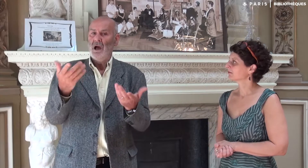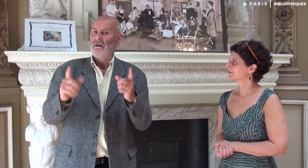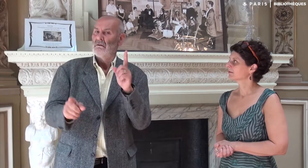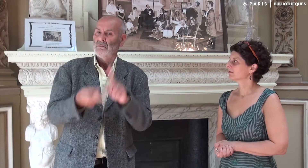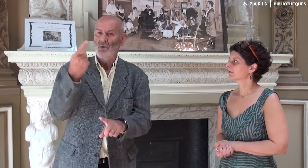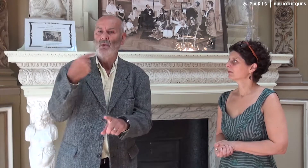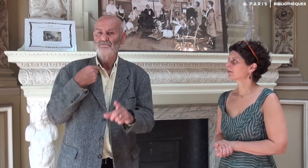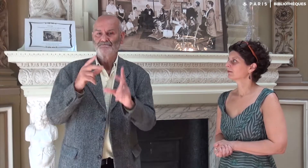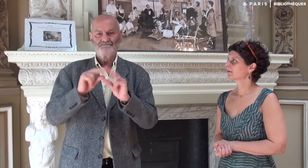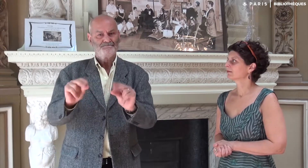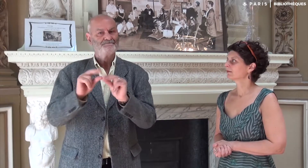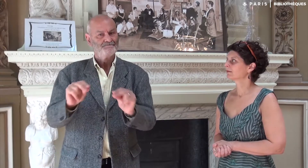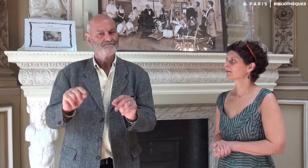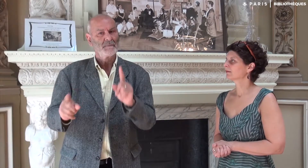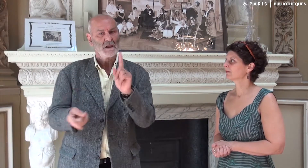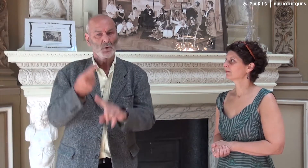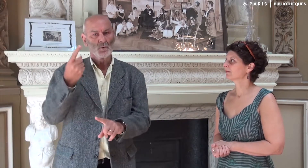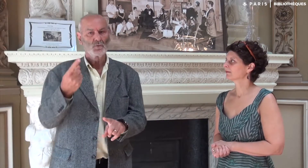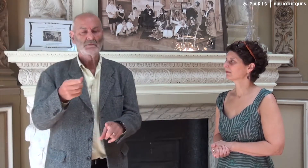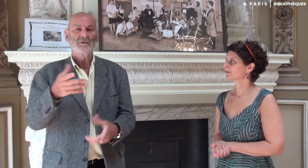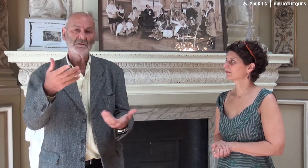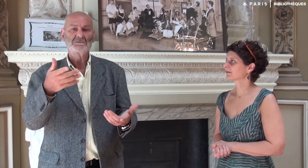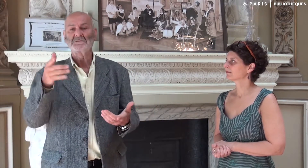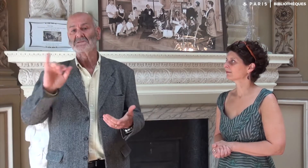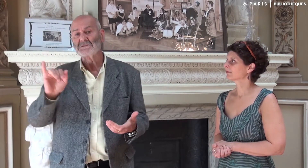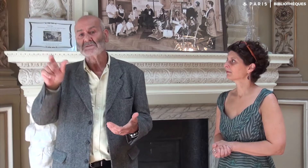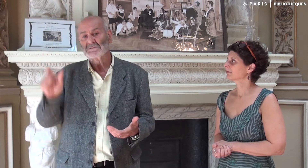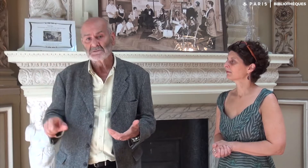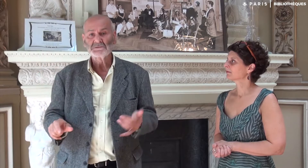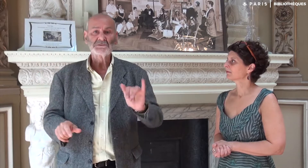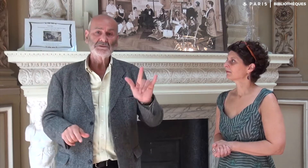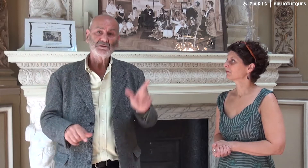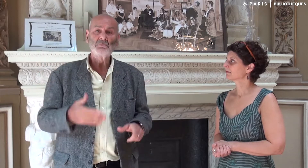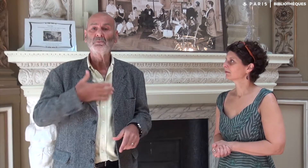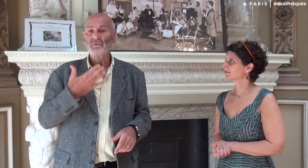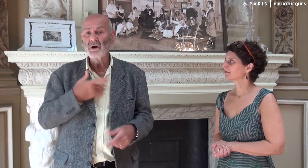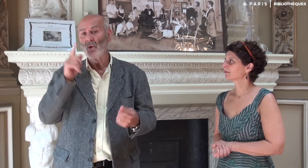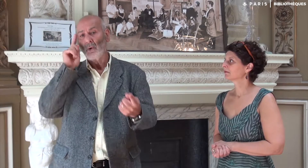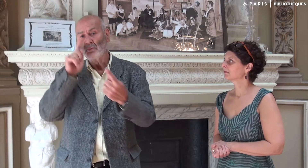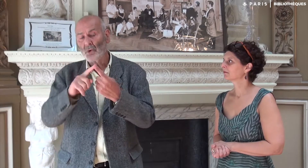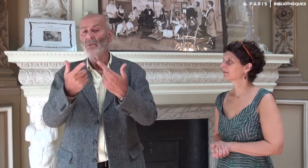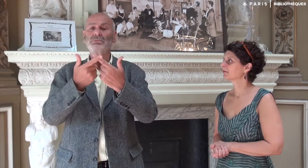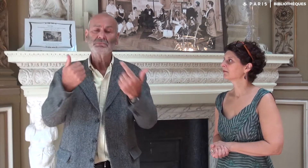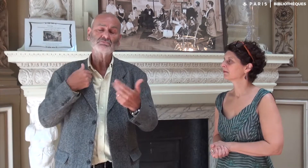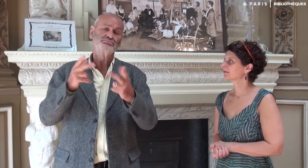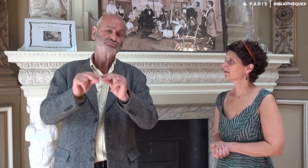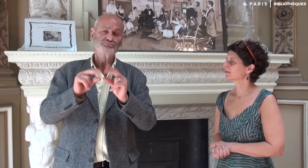Et moi cela me semblait important : qui était telle ou telle personne, pourquoi IVT existait, quels étaient ses objectifs…